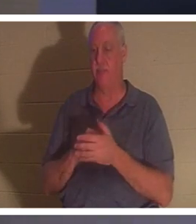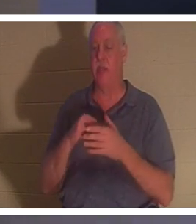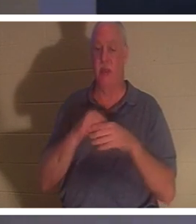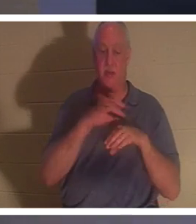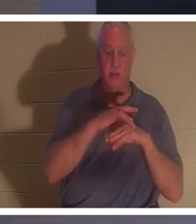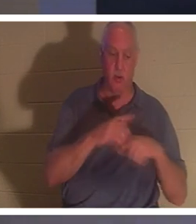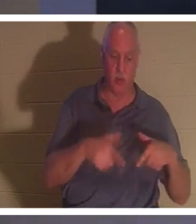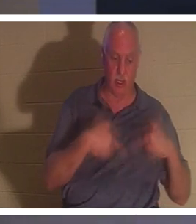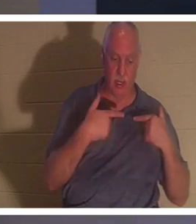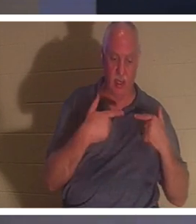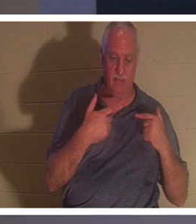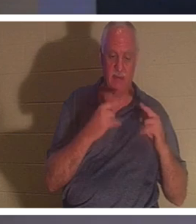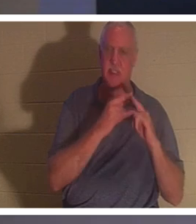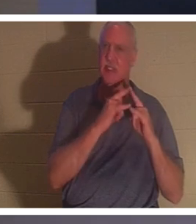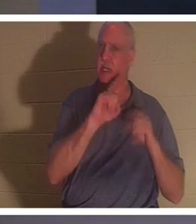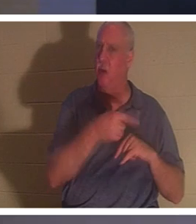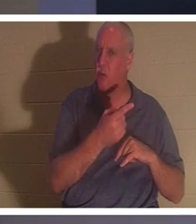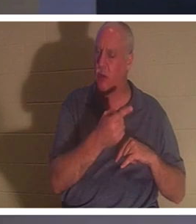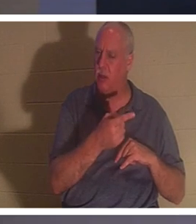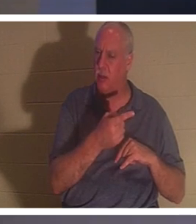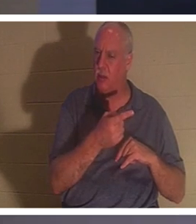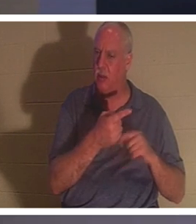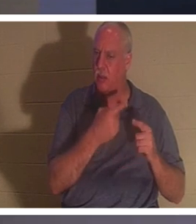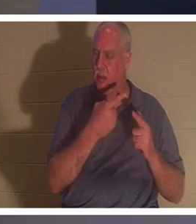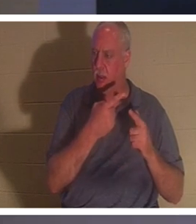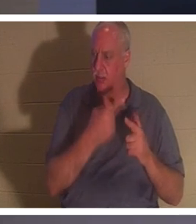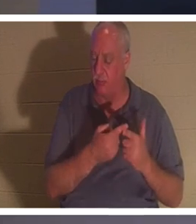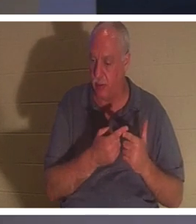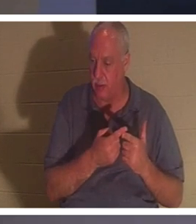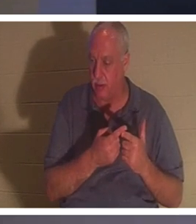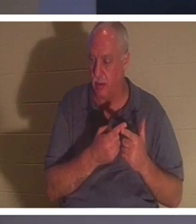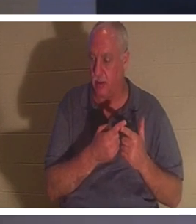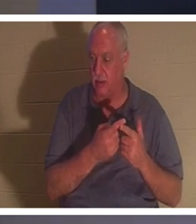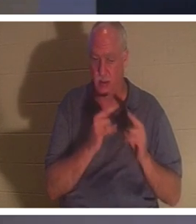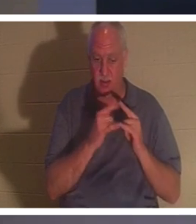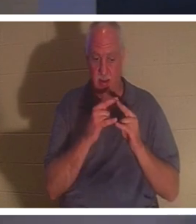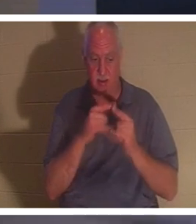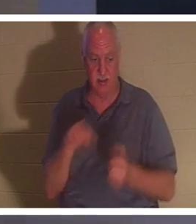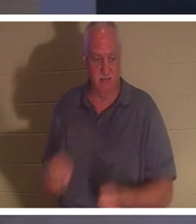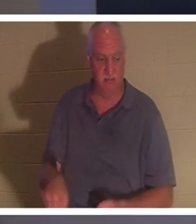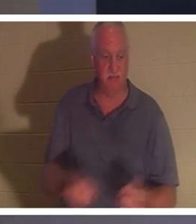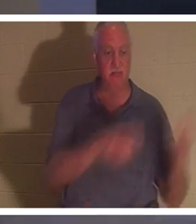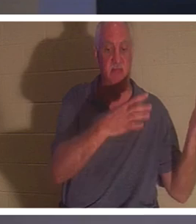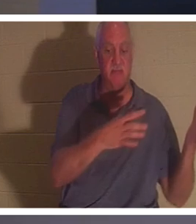qu'une tente. Et il y a un moment où nous retirons les piquets de la tente. Nous démontons la tente,